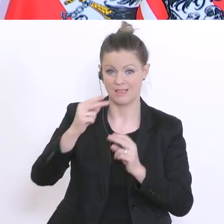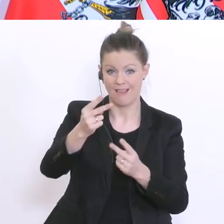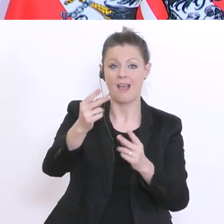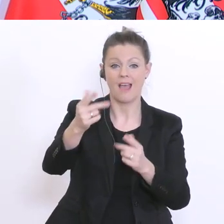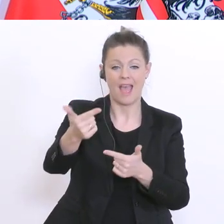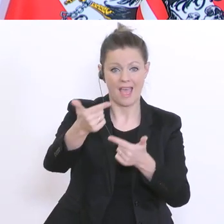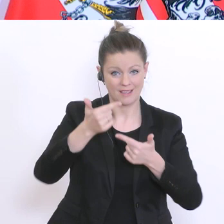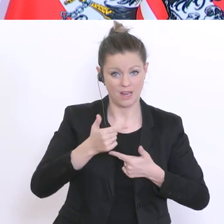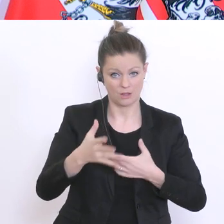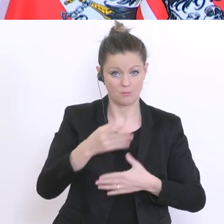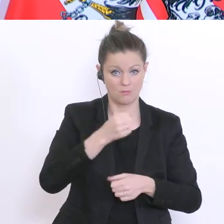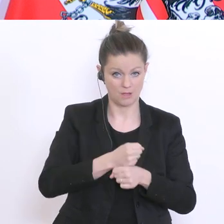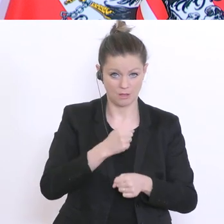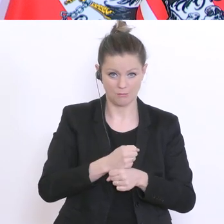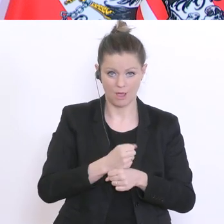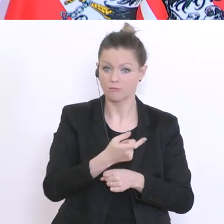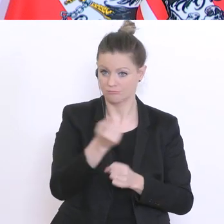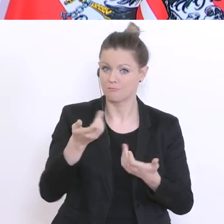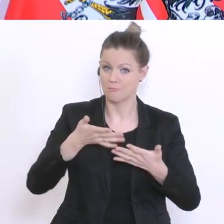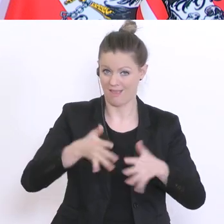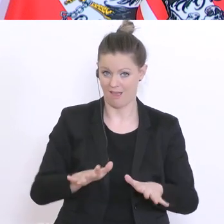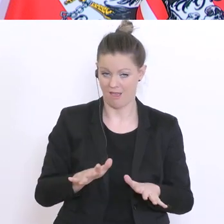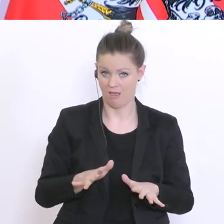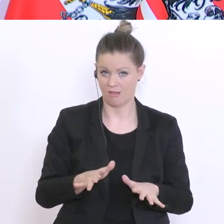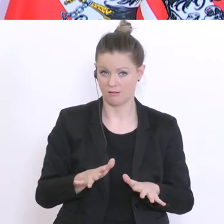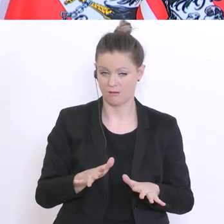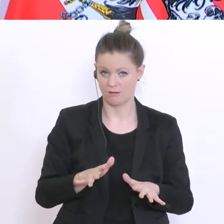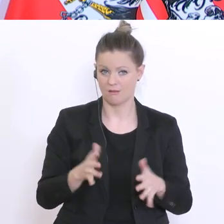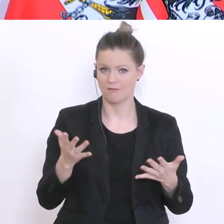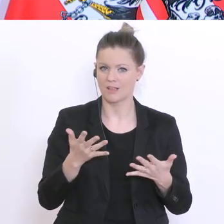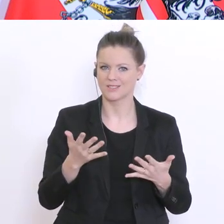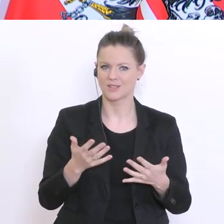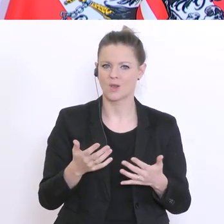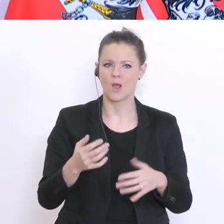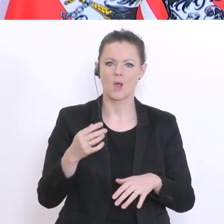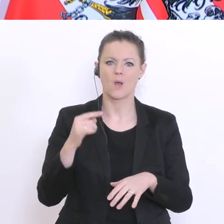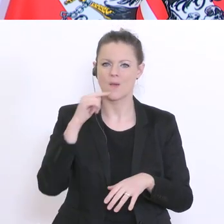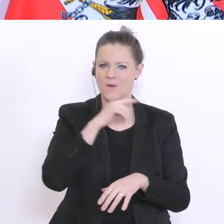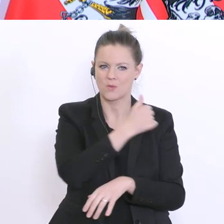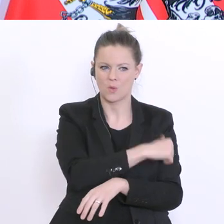bereit sind zu einer Mitarbeit, dann kommt dann ein Rotkreuzsanitäter, der dann die Abstriche